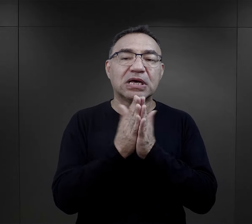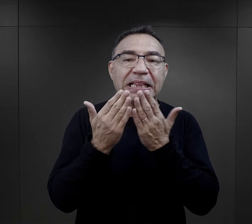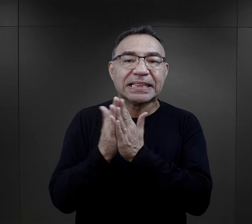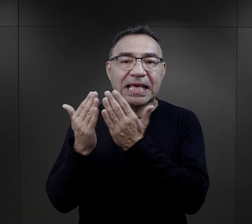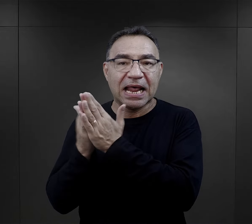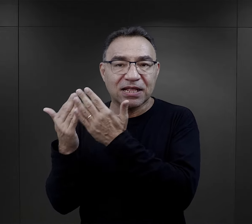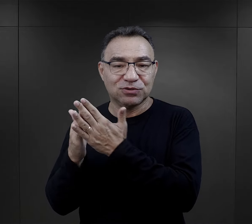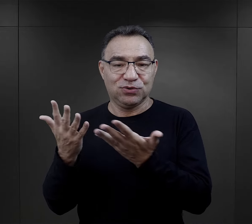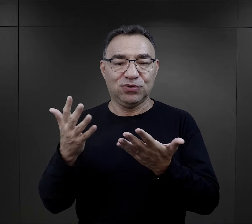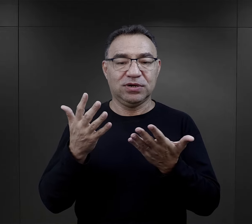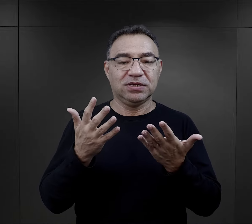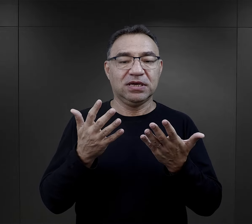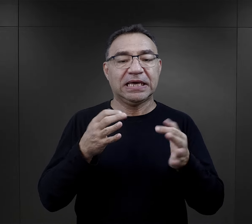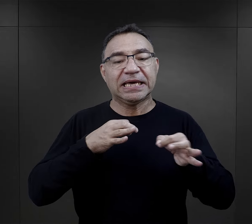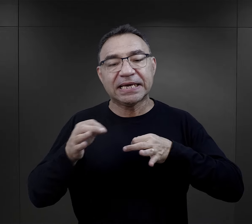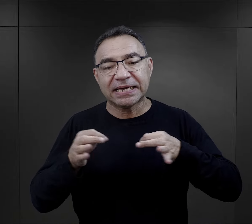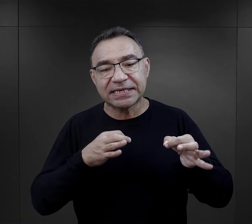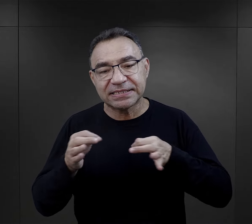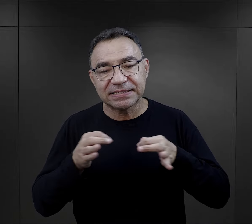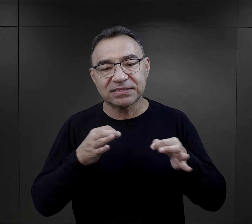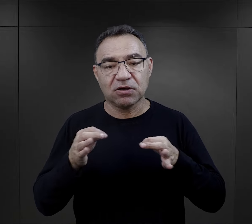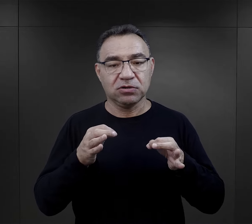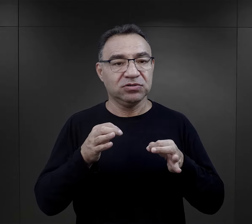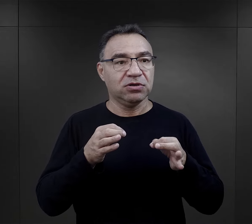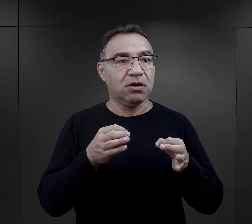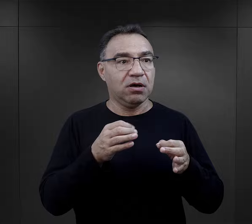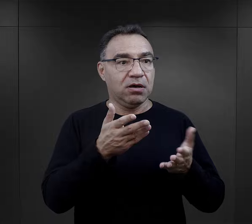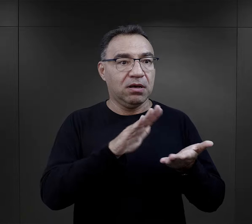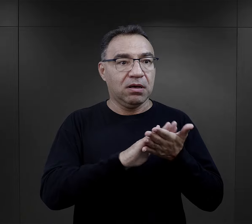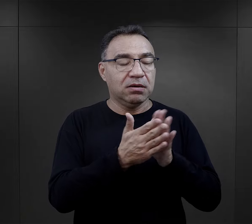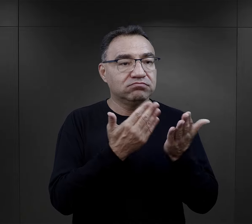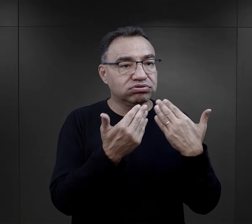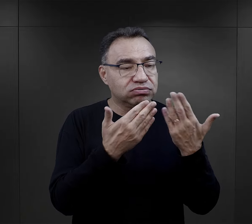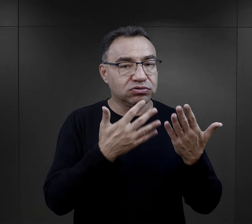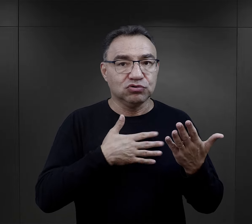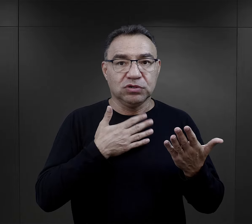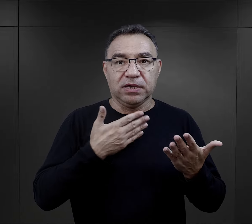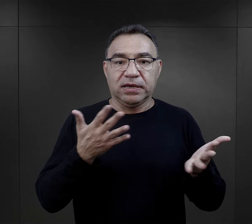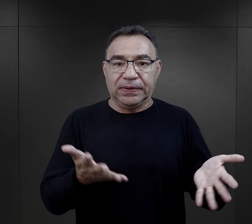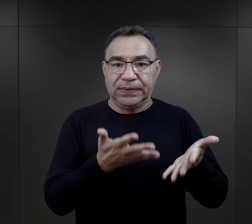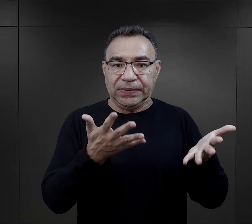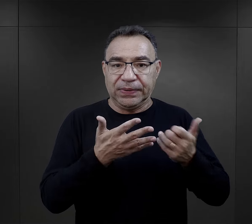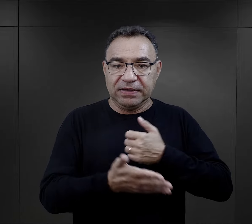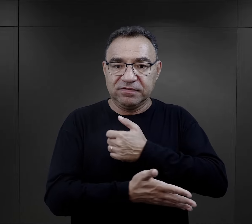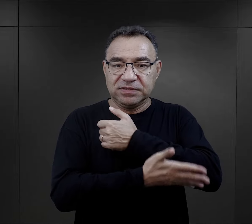na temat literatury, na temat historii. To bardzo wspierało więźniów.